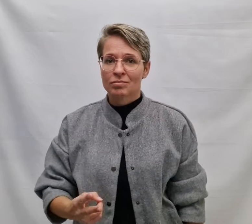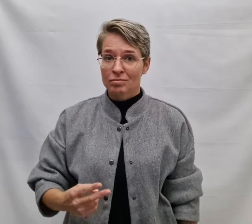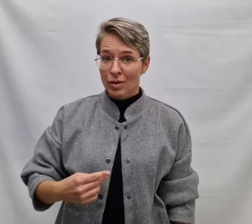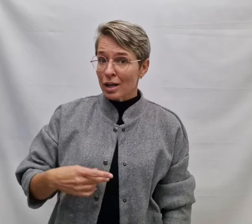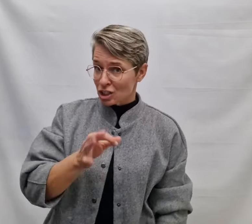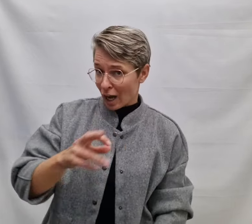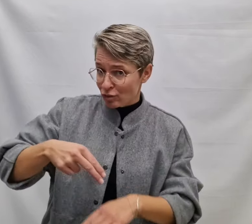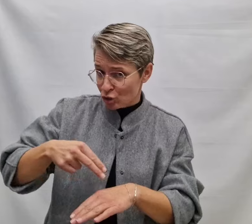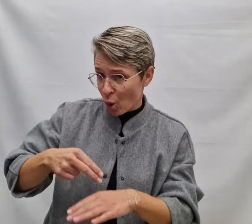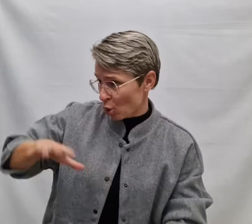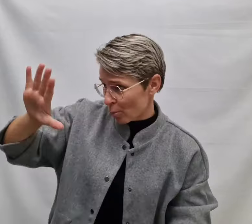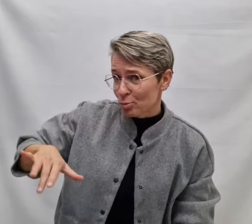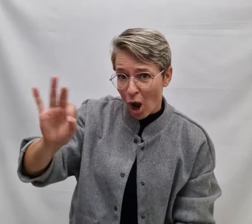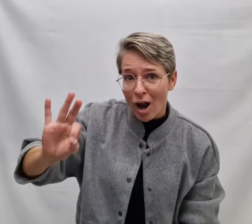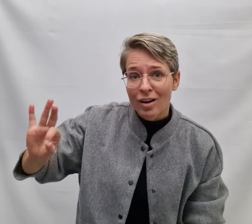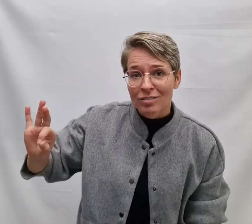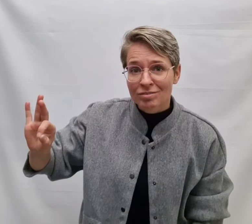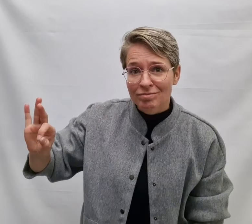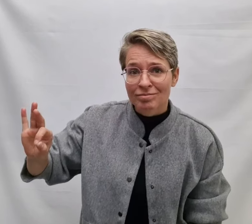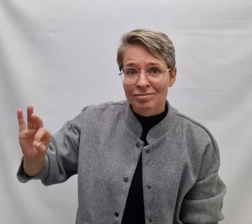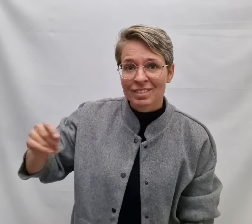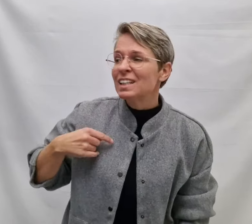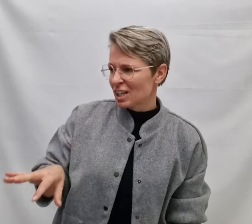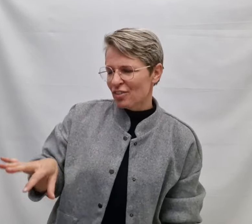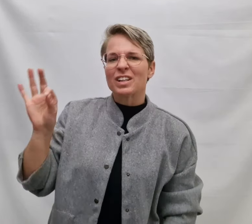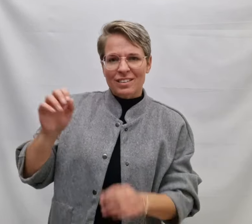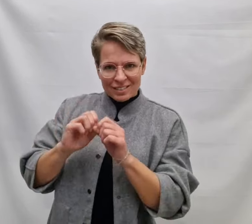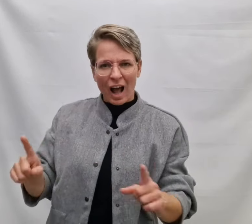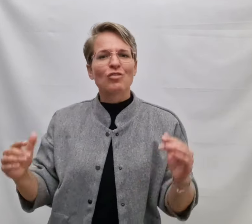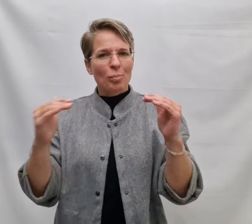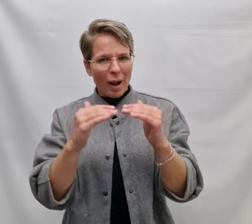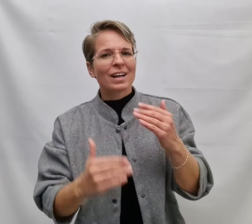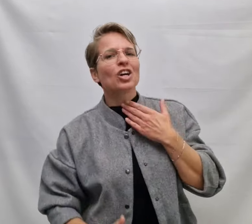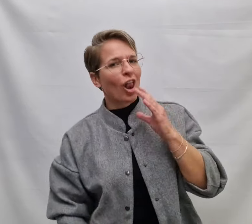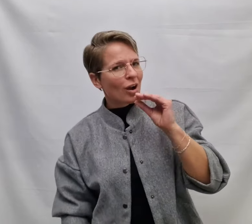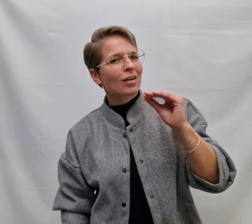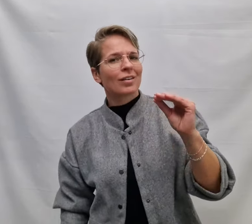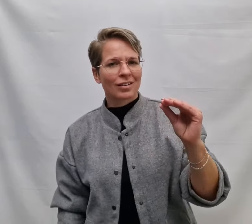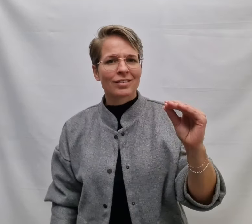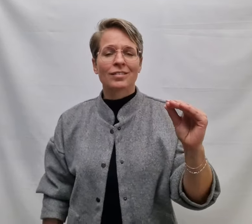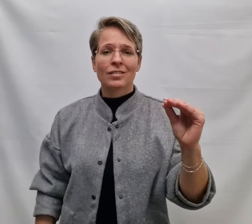Ik schrijf desnoods op het behang Ik vind een taal voorbij de klank